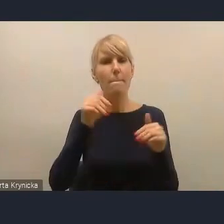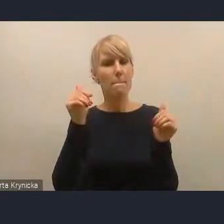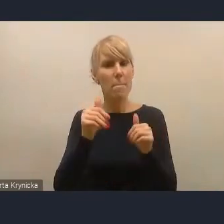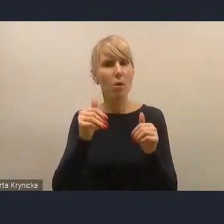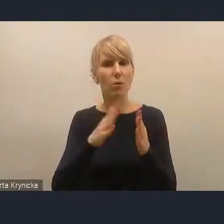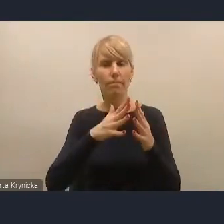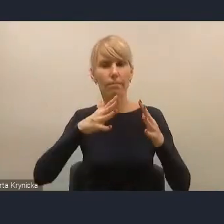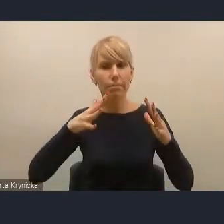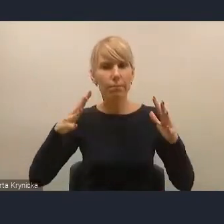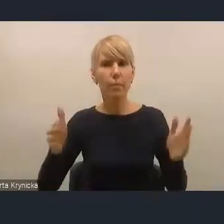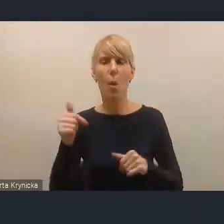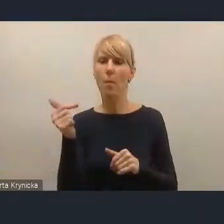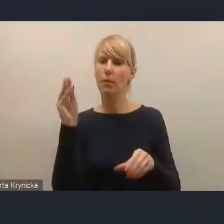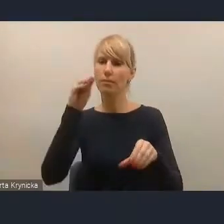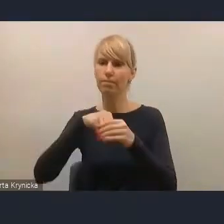i naszym zdaniem powinno zostać rozszerzone